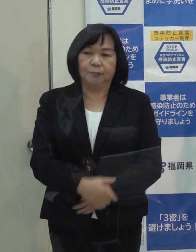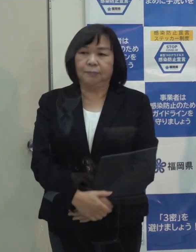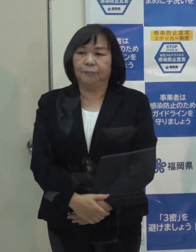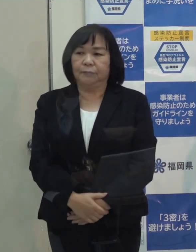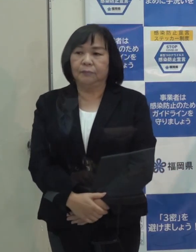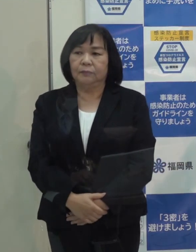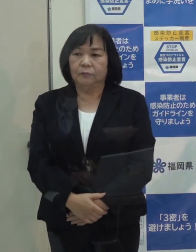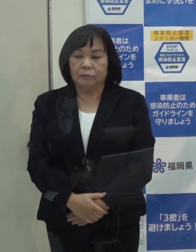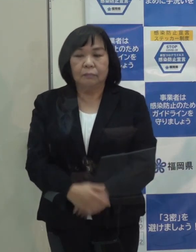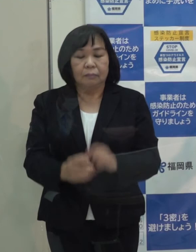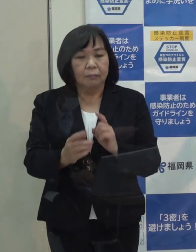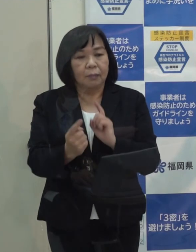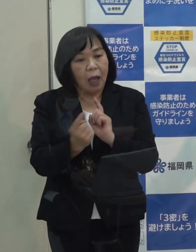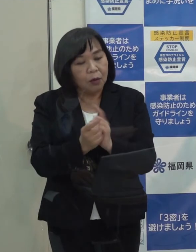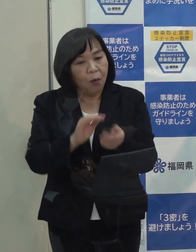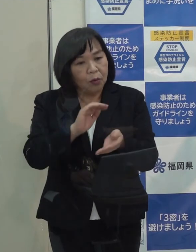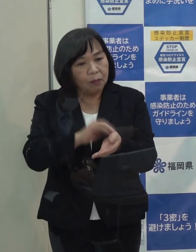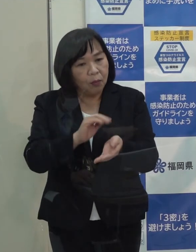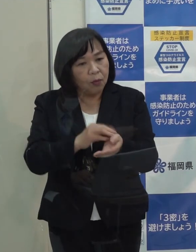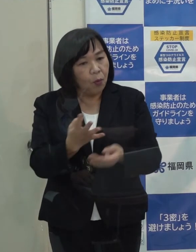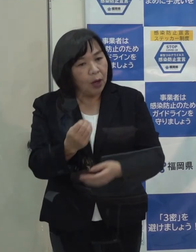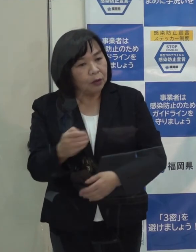（記者）対応の医療機関の数についてはいかがですか